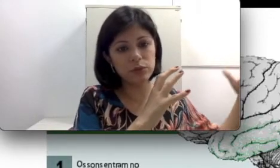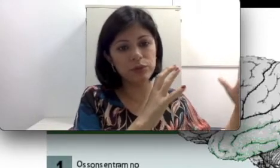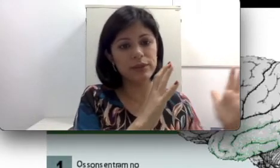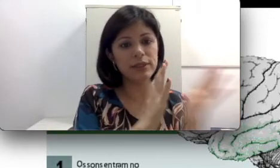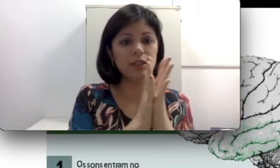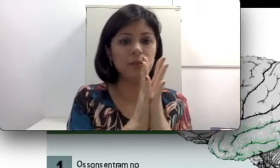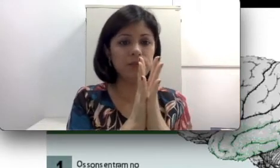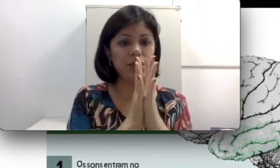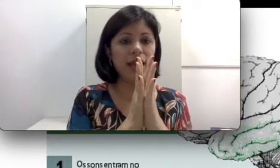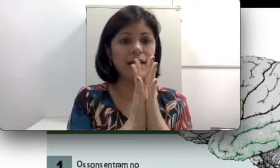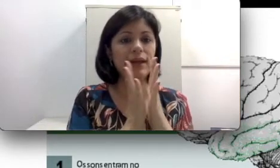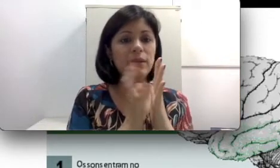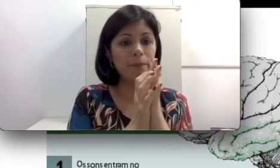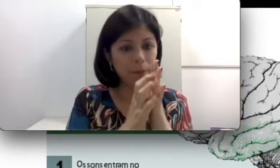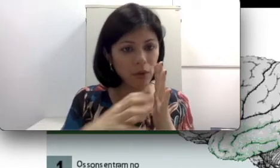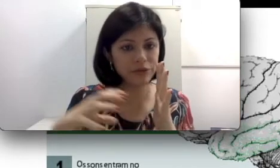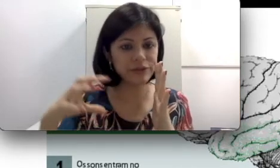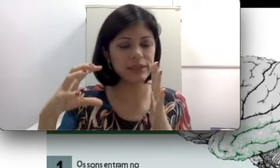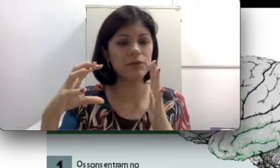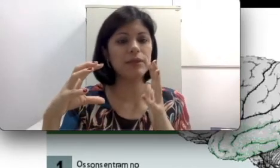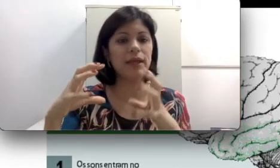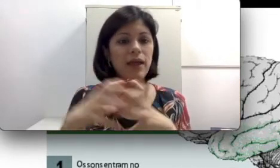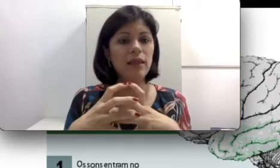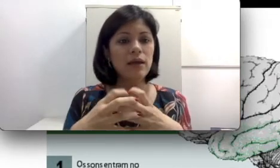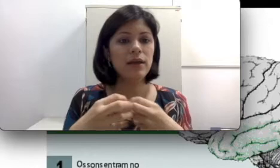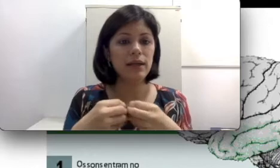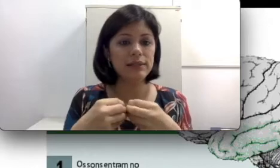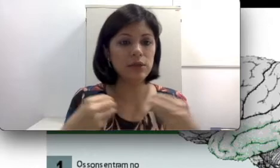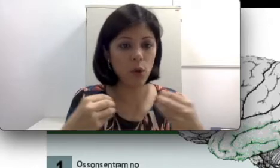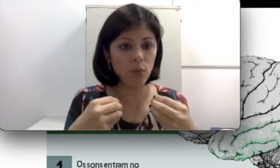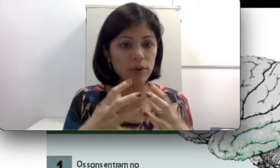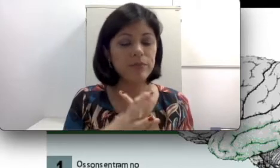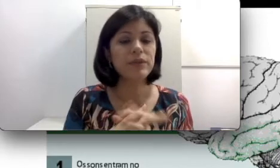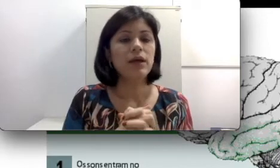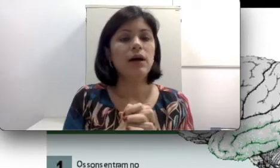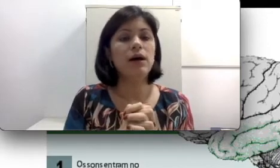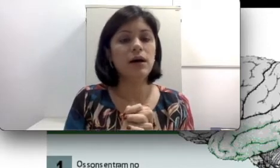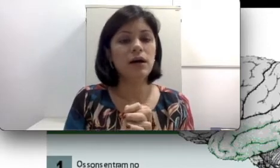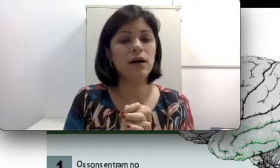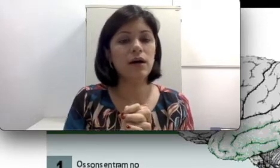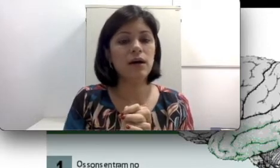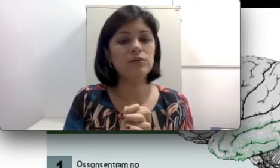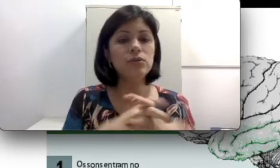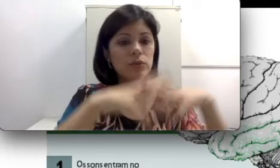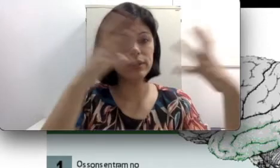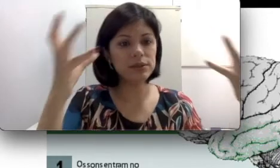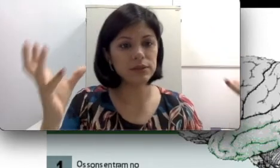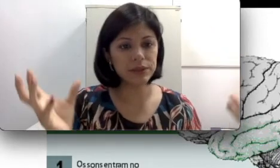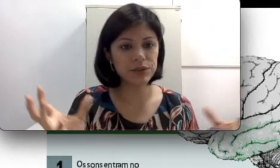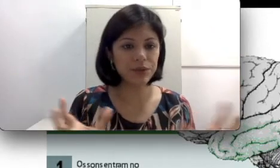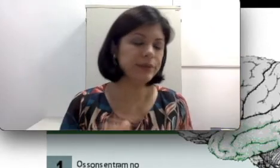muito intenso chegar nela pode fazer com que ela se rompa. Tudo isso são questões que